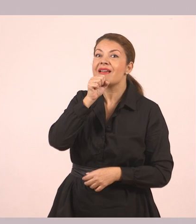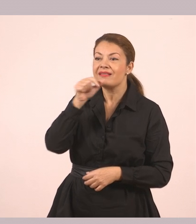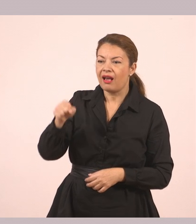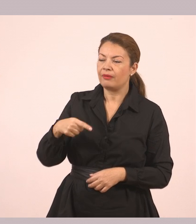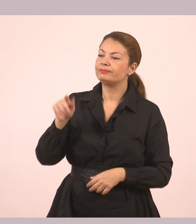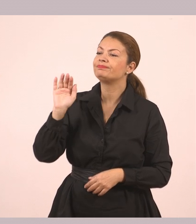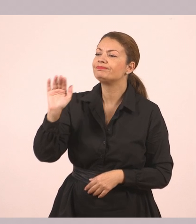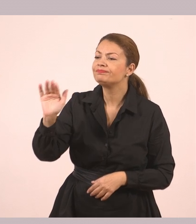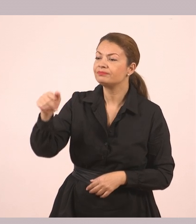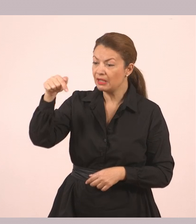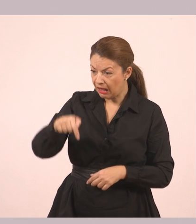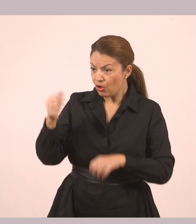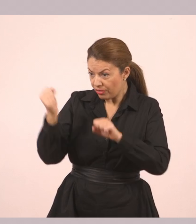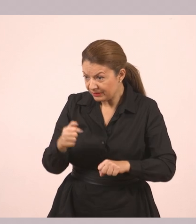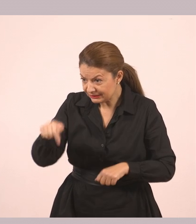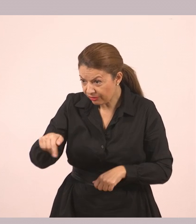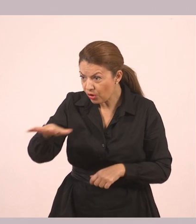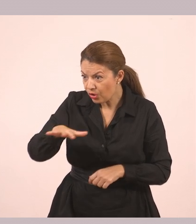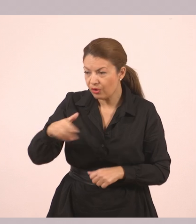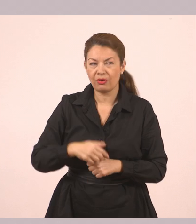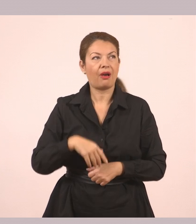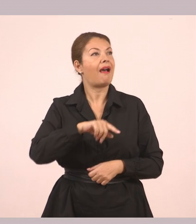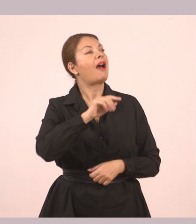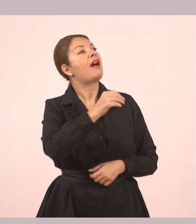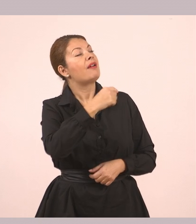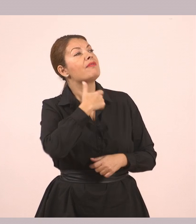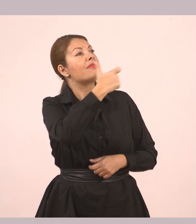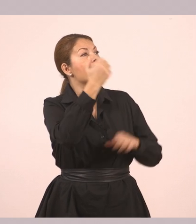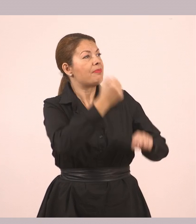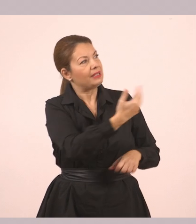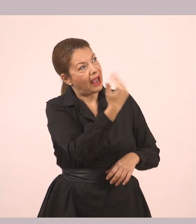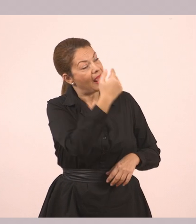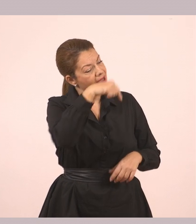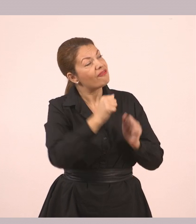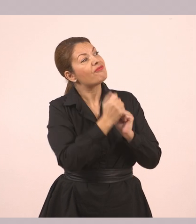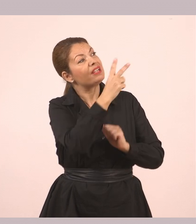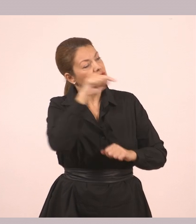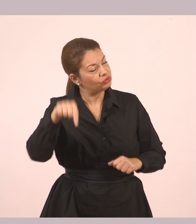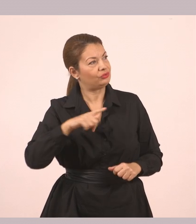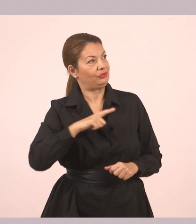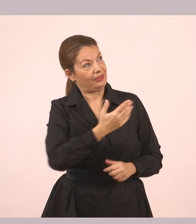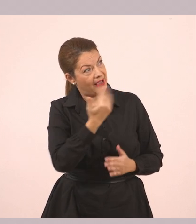«Δημήτρηηηη, έλα κάτω που σε θέλει η φίλη σου». Ο Δημήτρης έβγαλε το κεφάλι του από ψηλά.